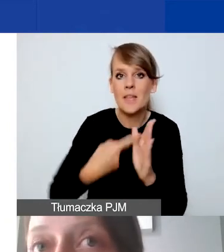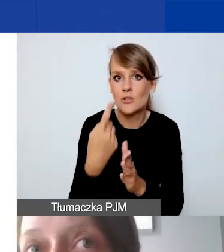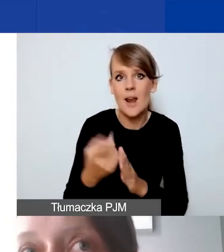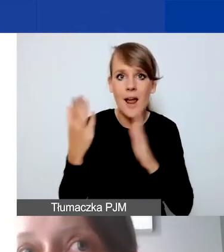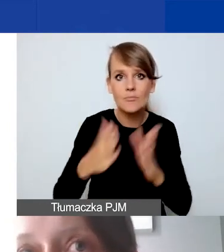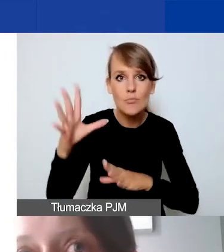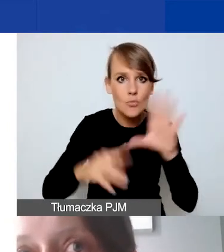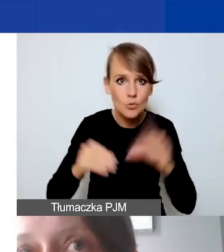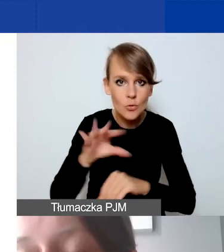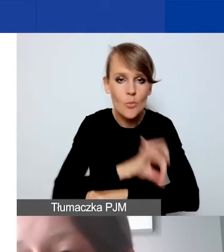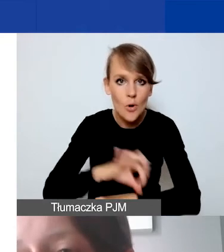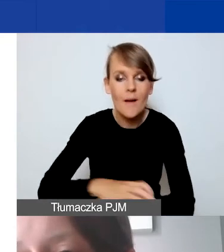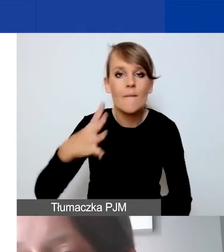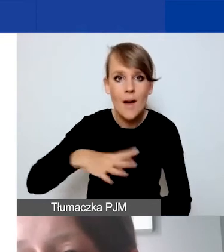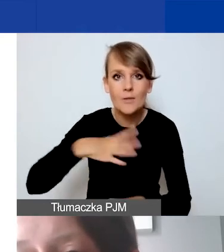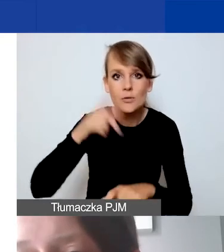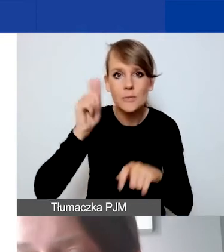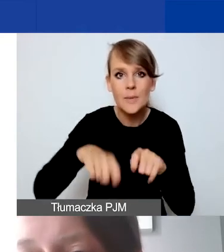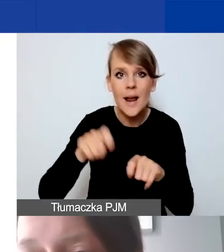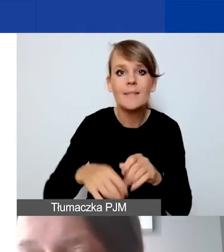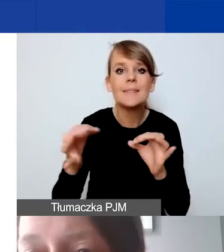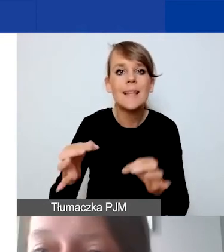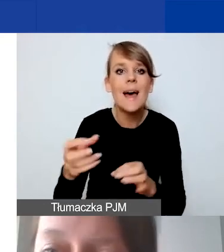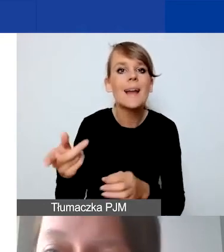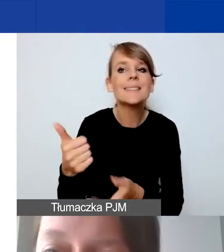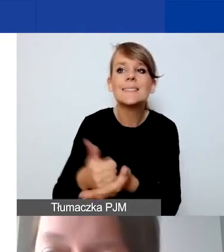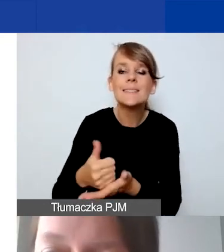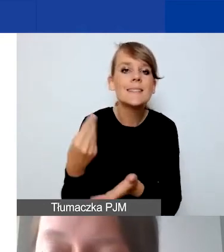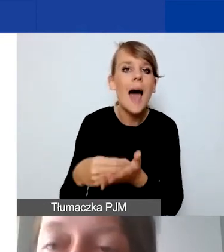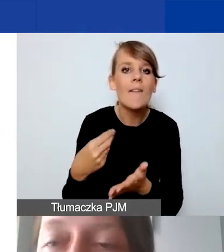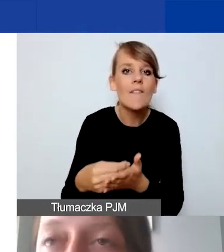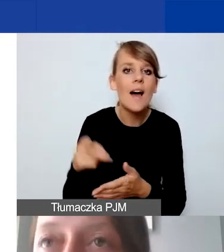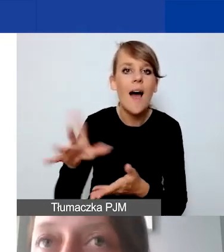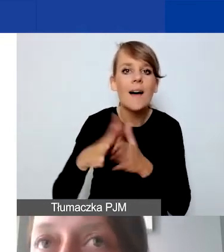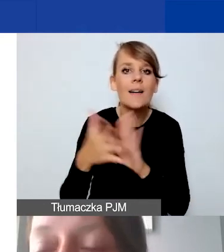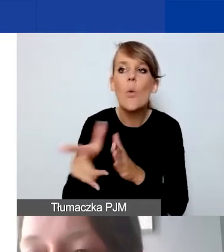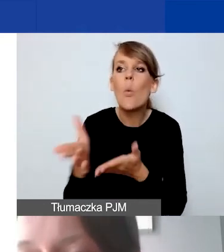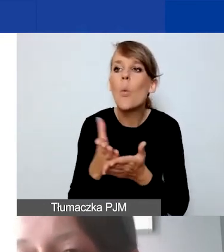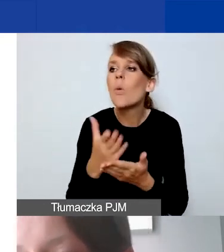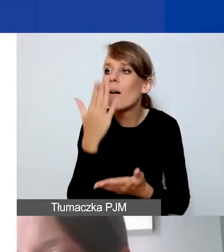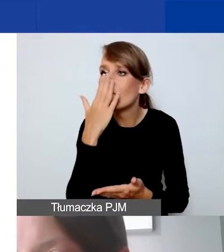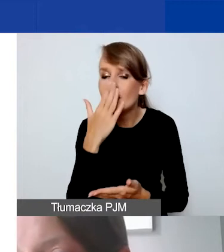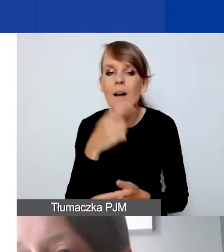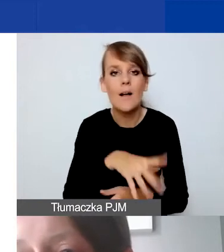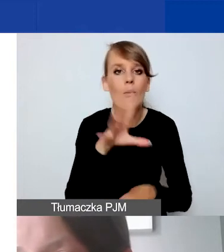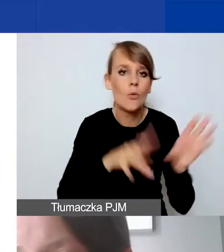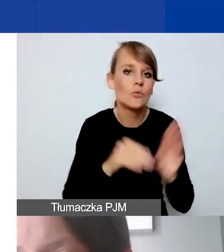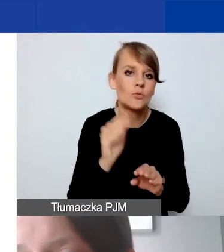warto sprawdzić, jakie są obowiązujące stawki rynkowe za daną usługę. Tak, żeby ten budżet był rzetelnie przygotowany.